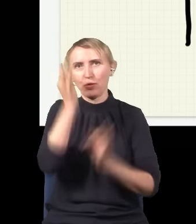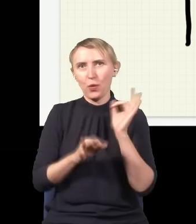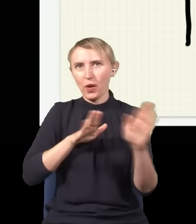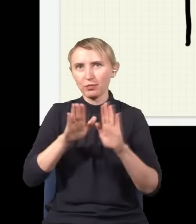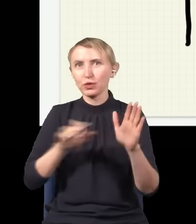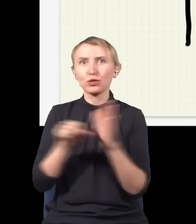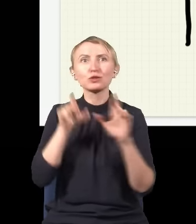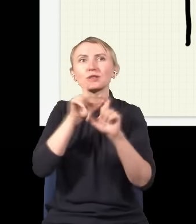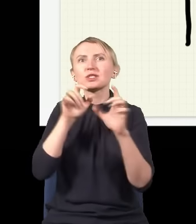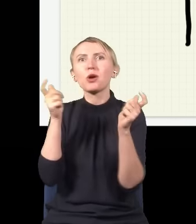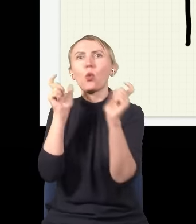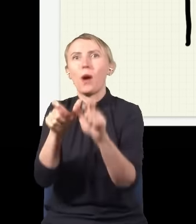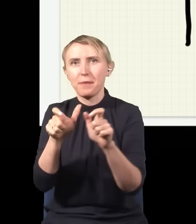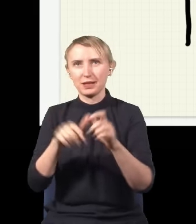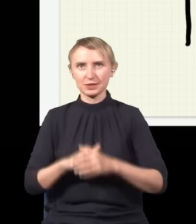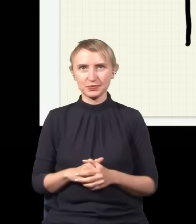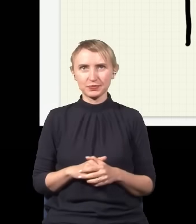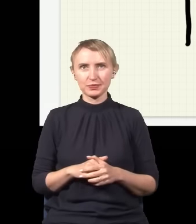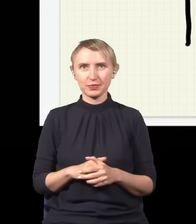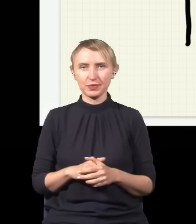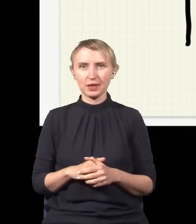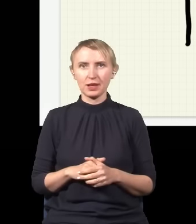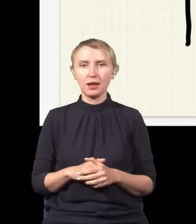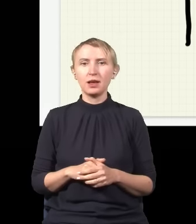dopóki nie zostanie złapany. Natomiast jak nie mierzymy fotonu, nie sprawdzamy, gdzie on jest,